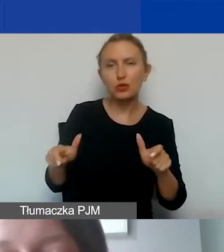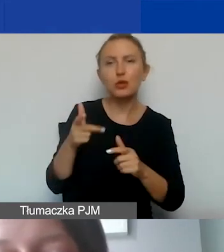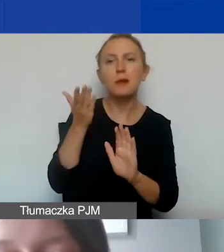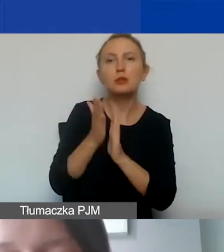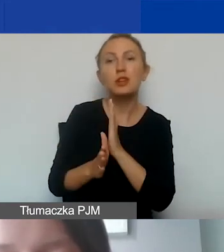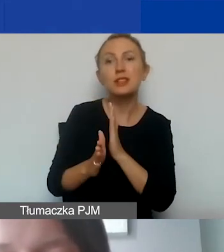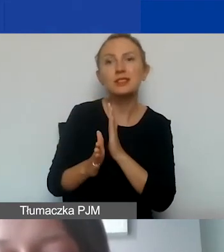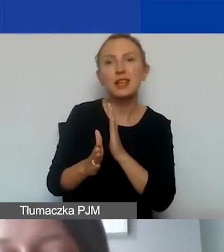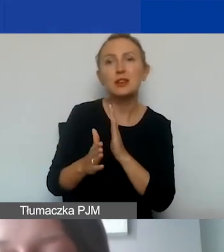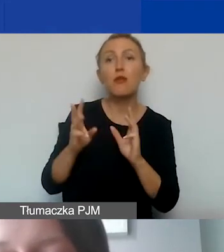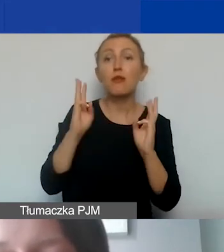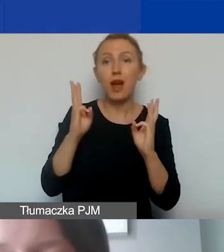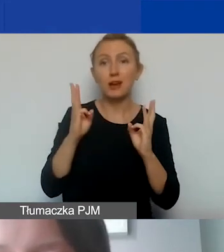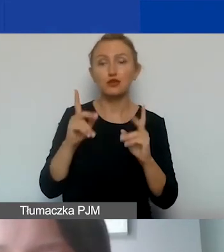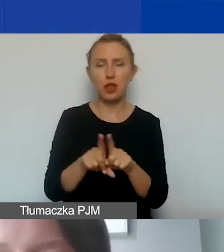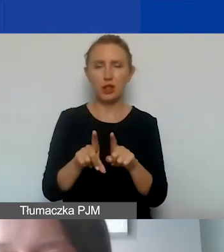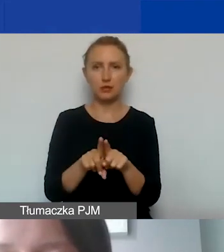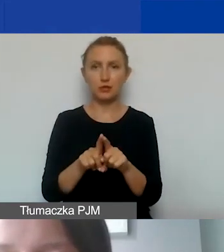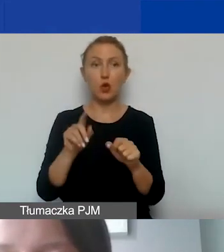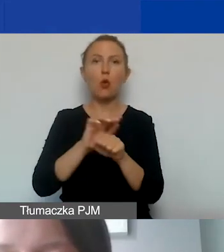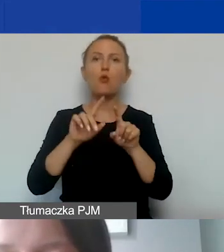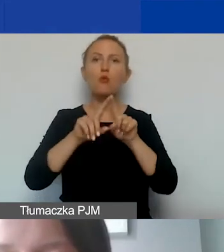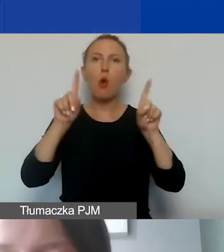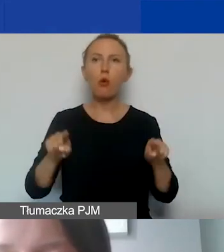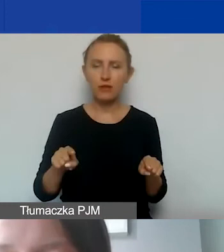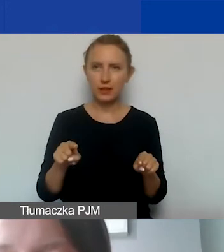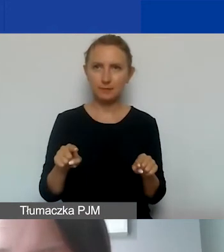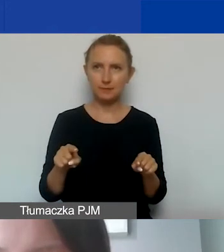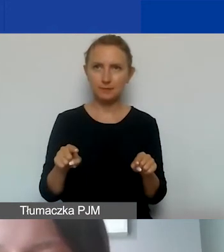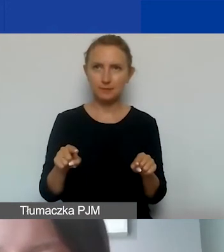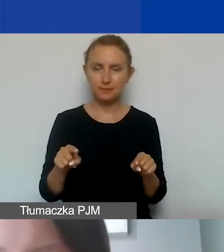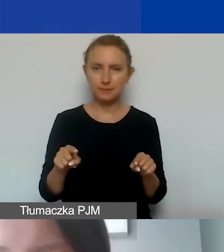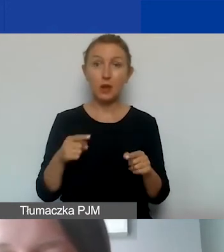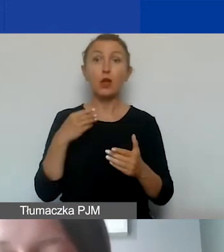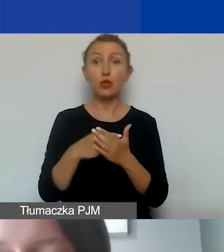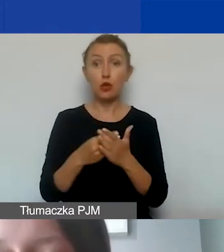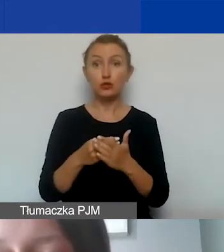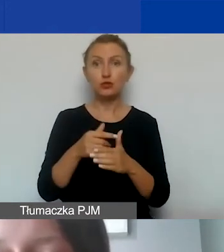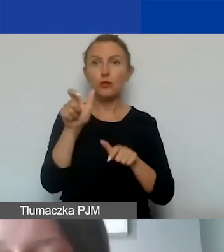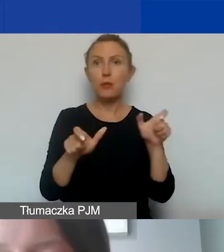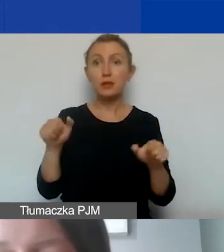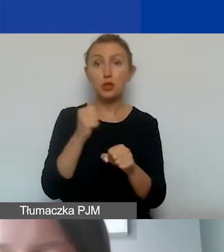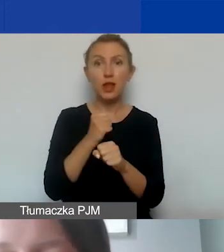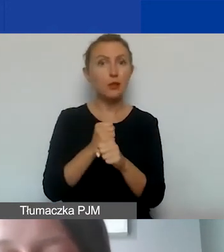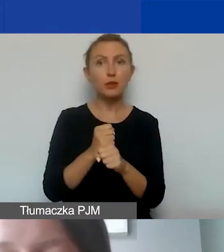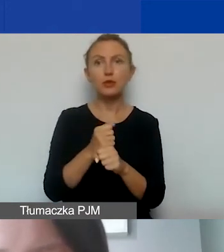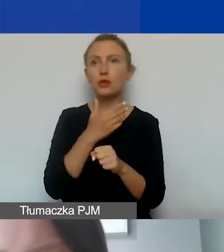Zwracam też uwagę, że do kosztów personelu nie zaliczamy umów o dzieło.